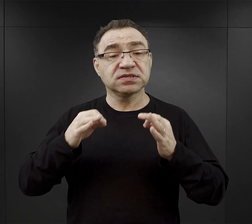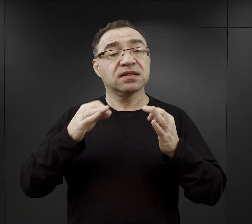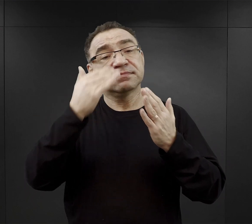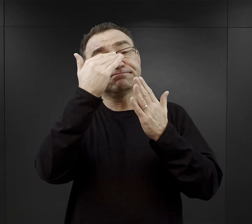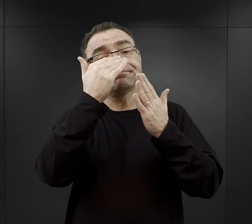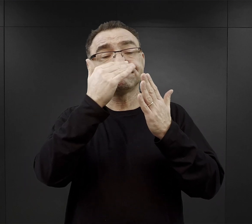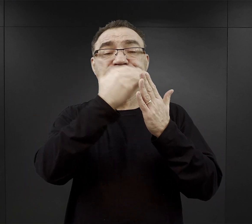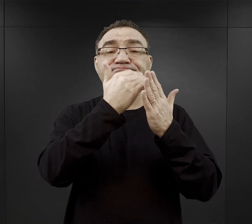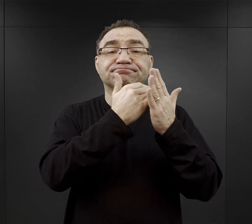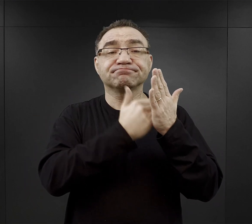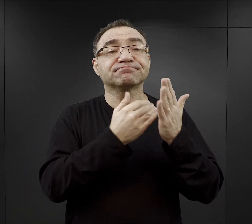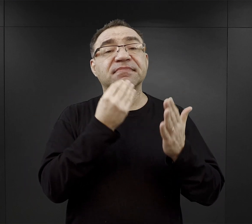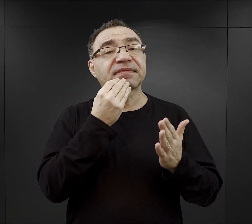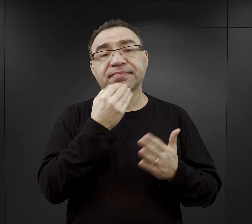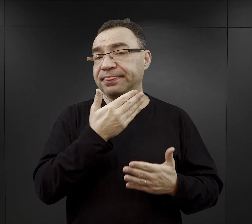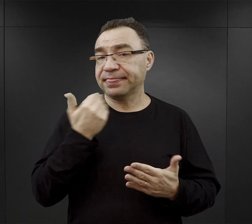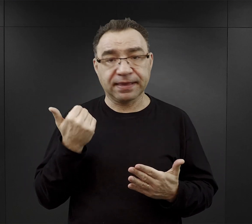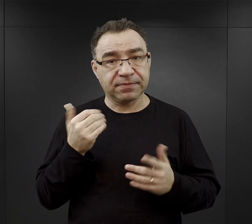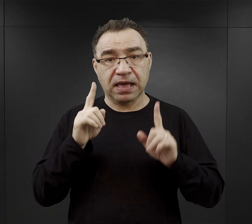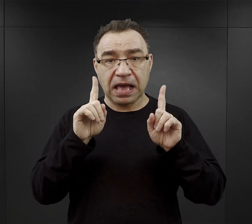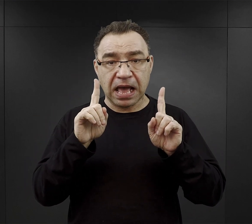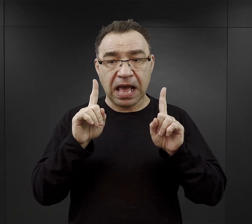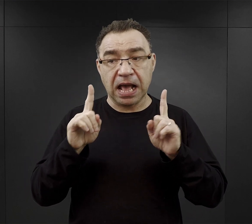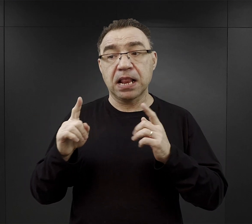Natomiast taki zachował się dla podobozu Trzebinia i tam,